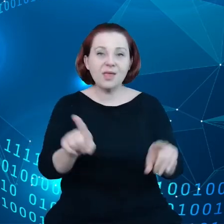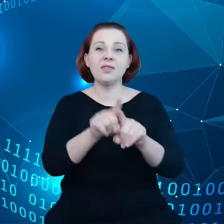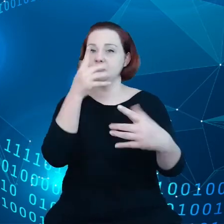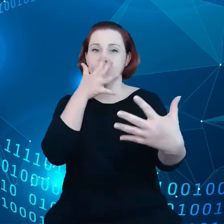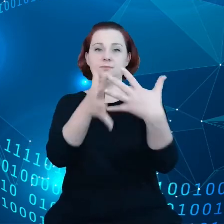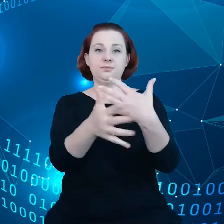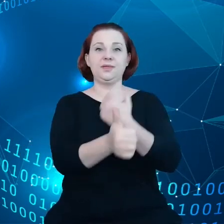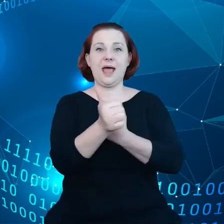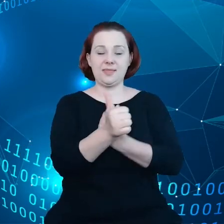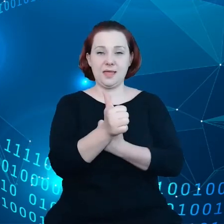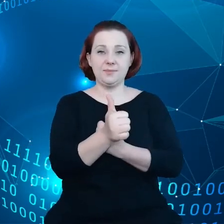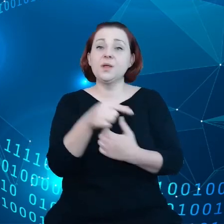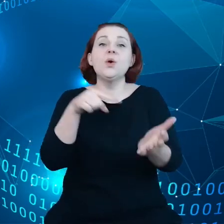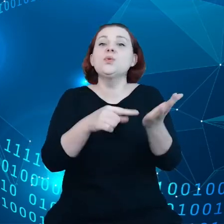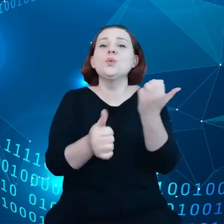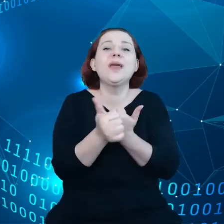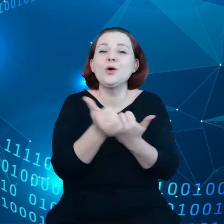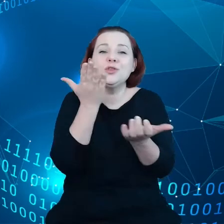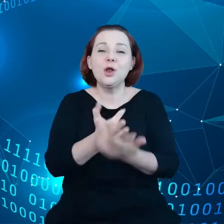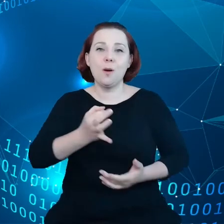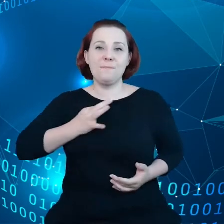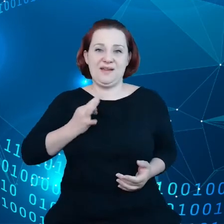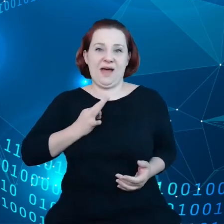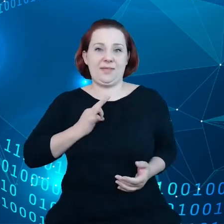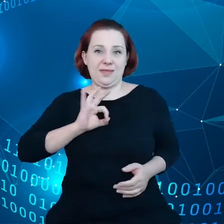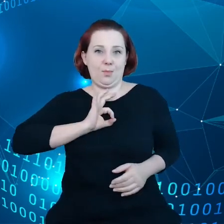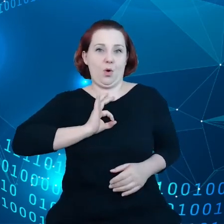Czyli nie chodzi już tutaj tylko o prywatność, tutaj nawiązuję do